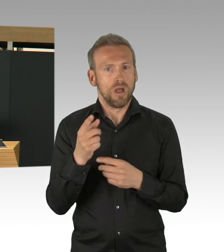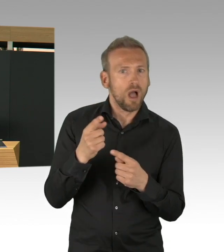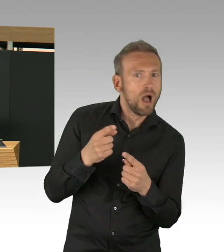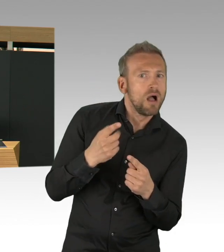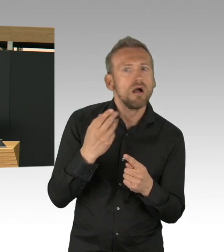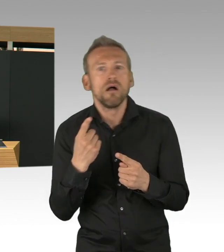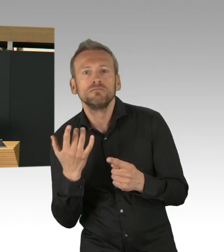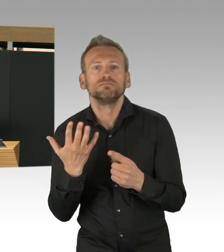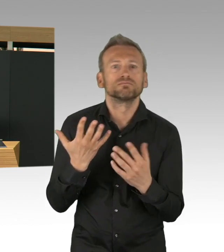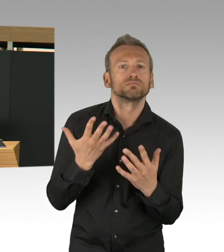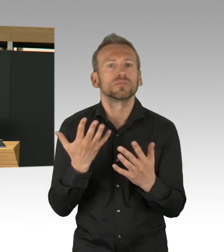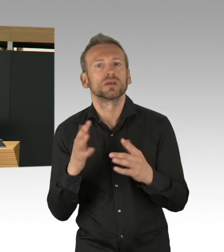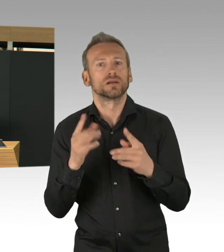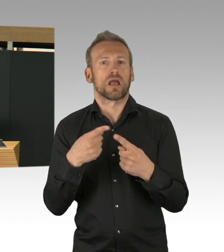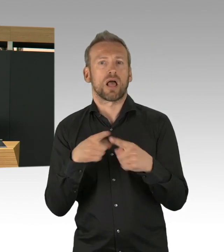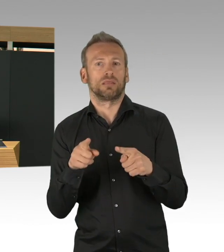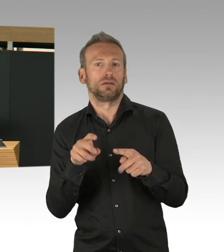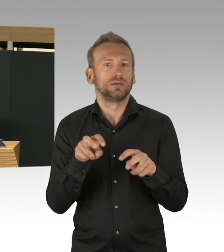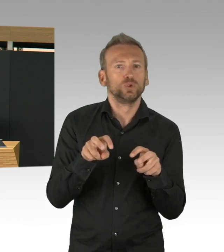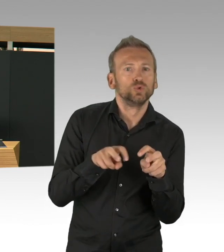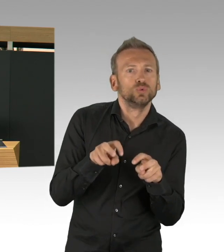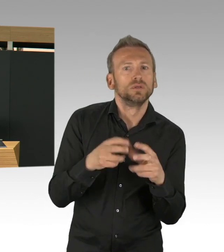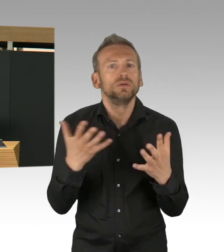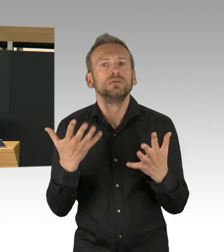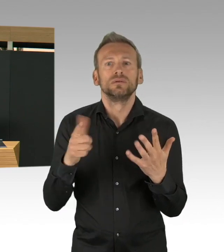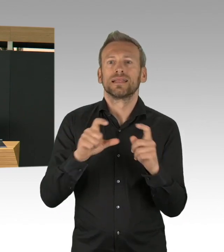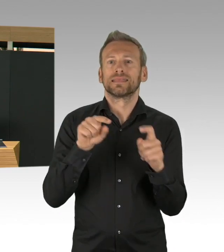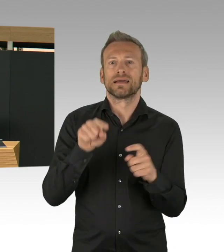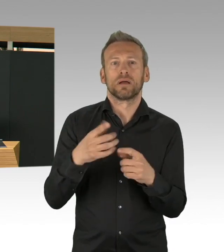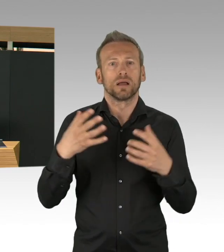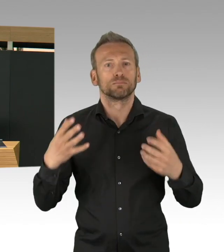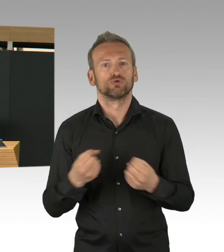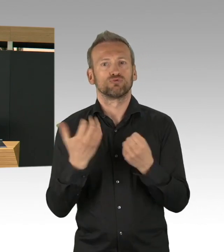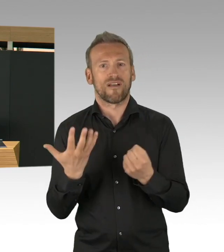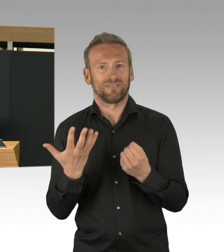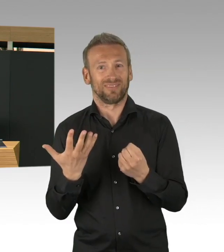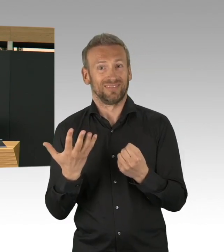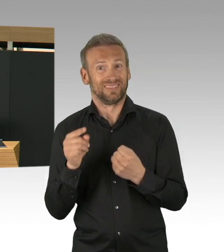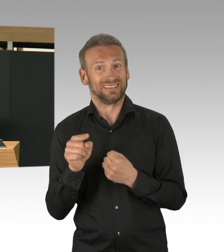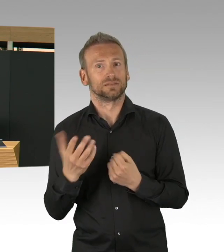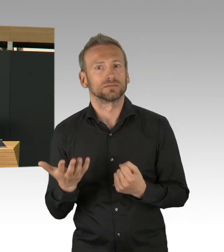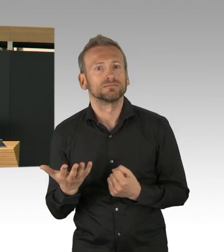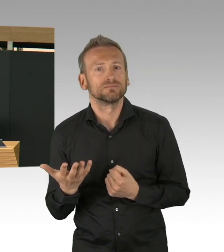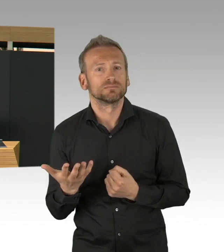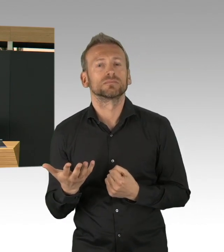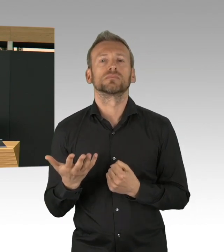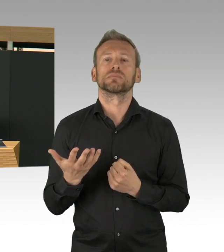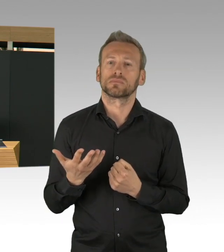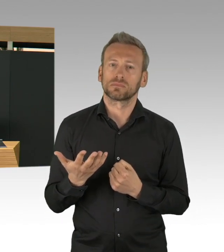aber auch weitere Schutzkittel und Schutzbrillen konnten in die Krankenhäuser, aber auch bei den Pflegeeinrichtungen,